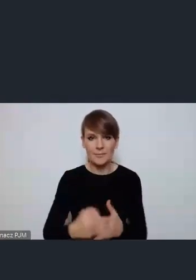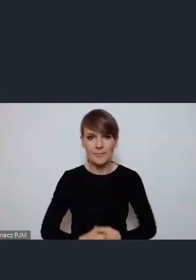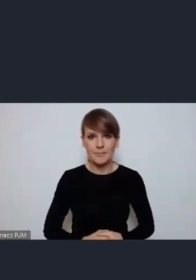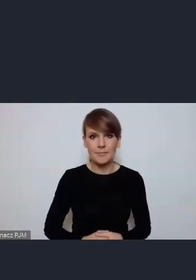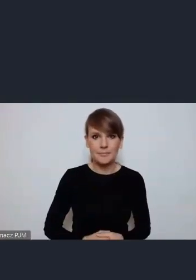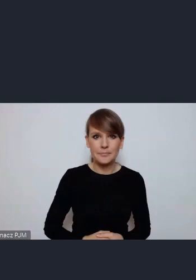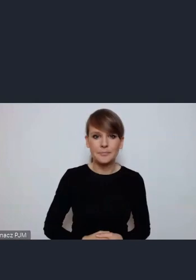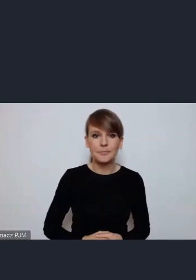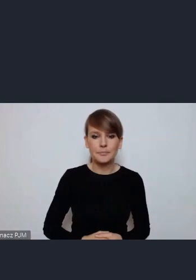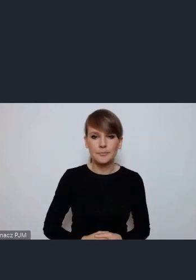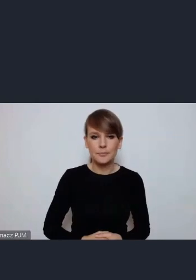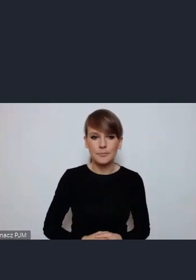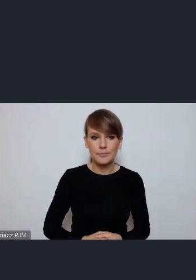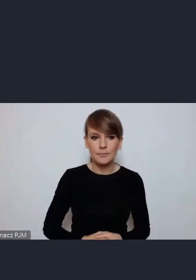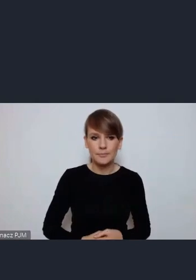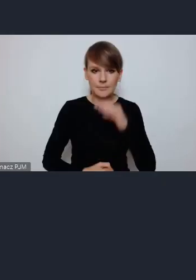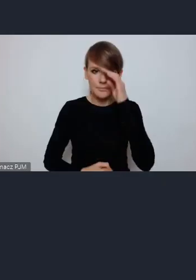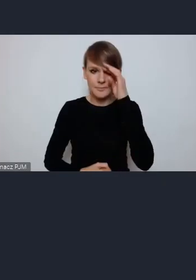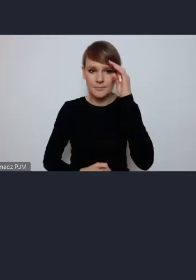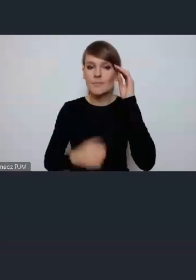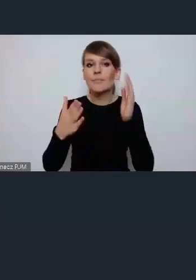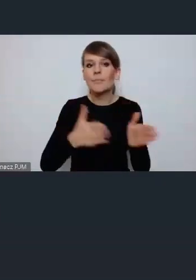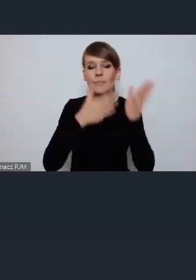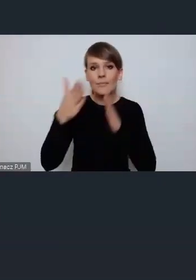Zgłosił się jako kolejny, teraz do Tychów się przeniesiemy